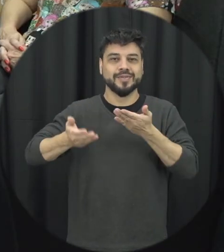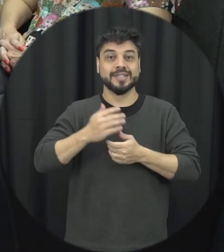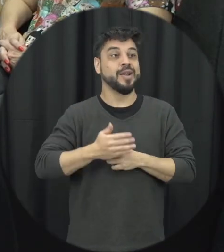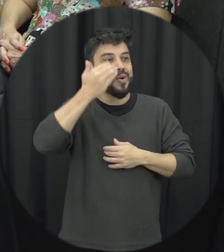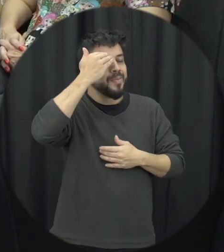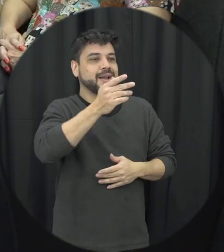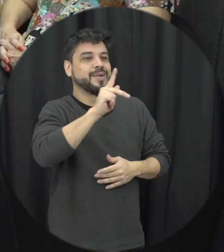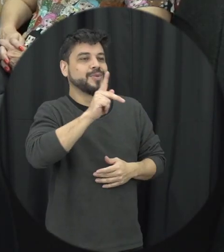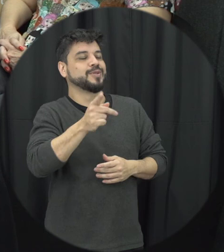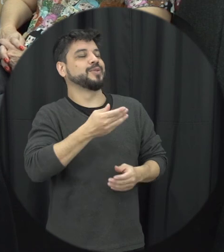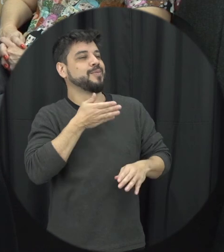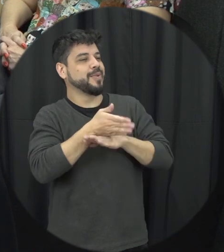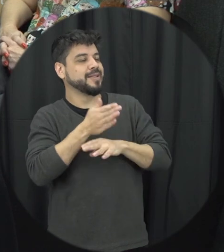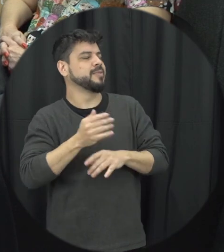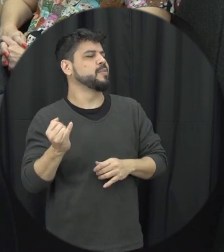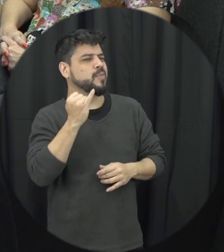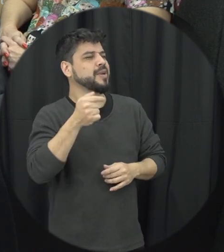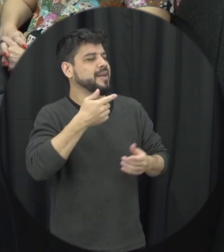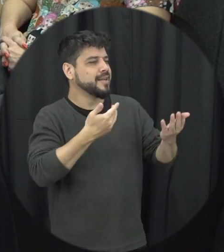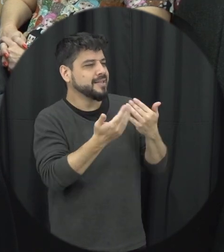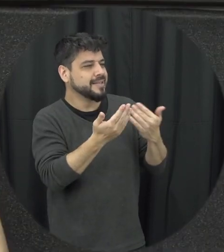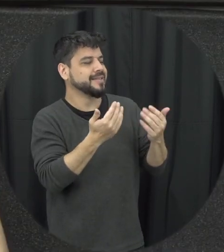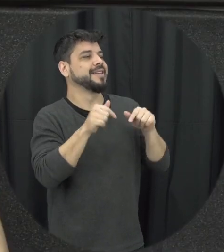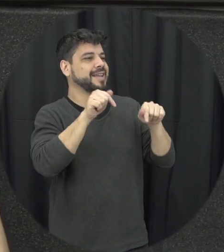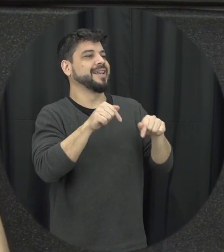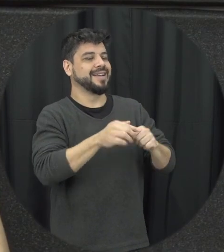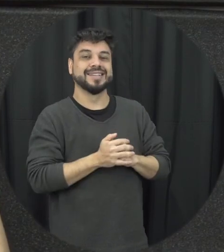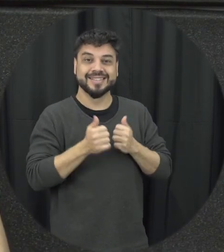obrigado pela sua participação professora foi muito importante essa discussão foi